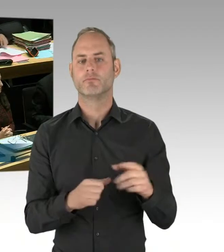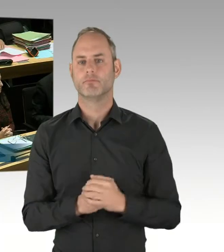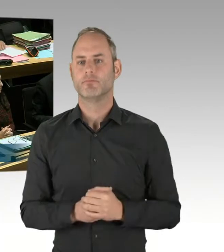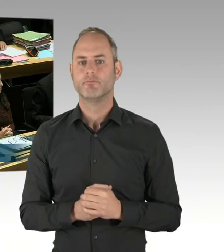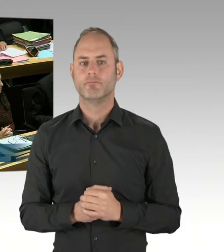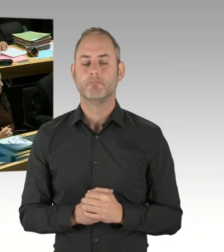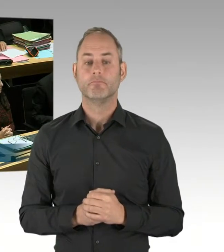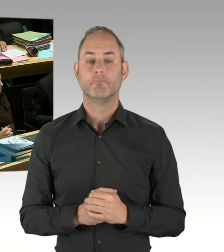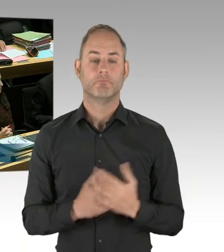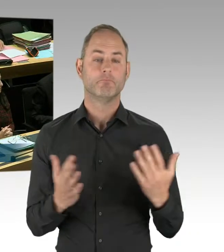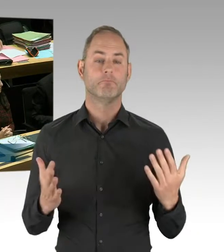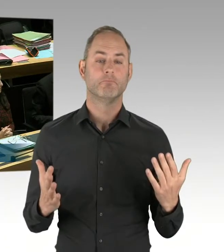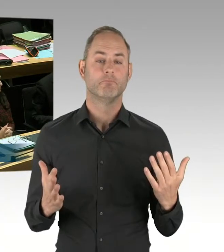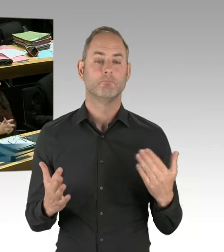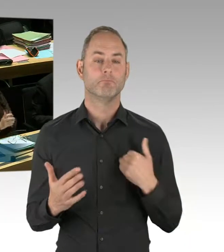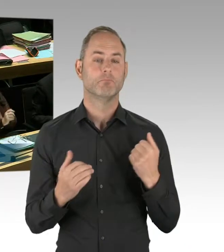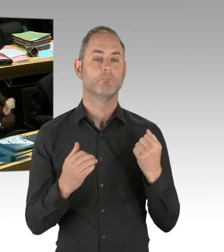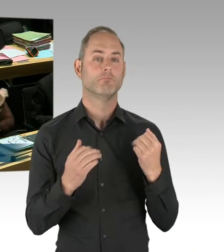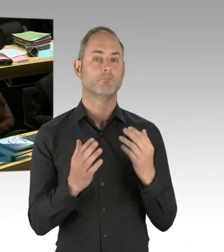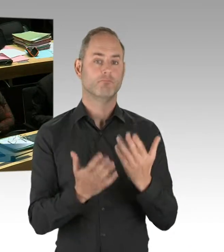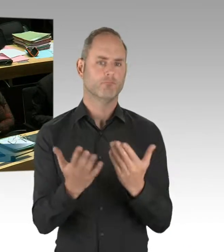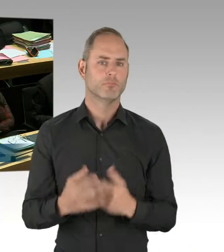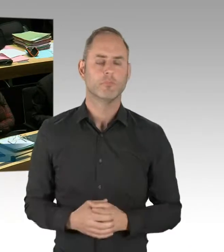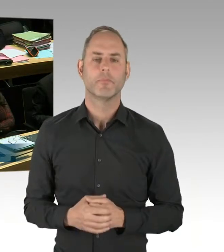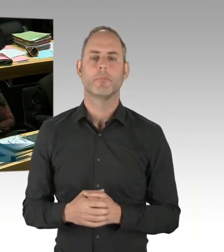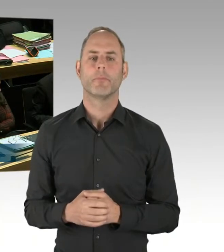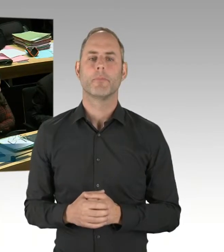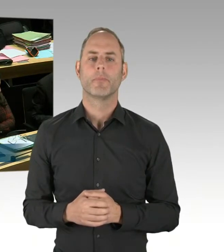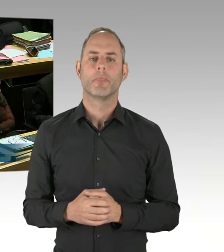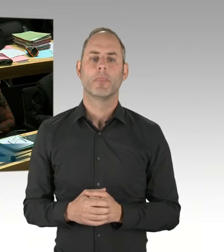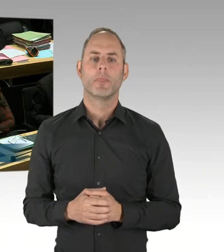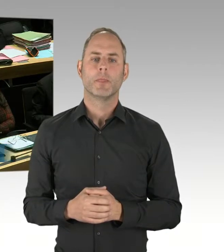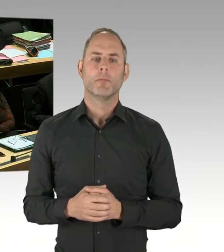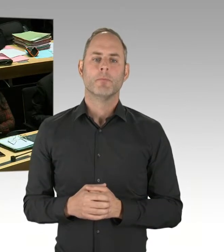ich bewerte den bisherigen Verlauf des Probebetriebes positiv.